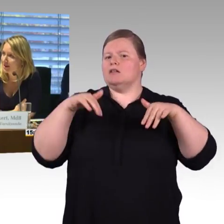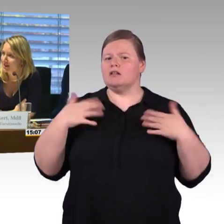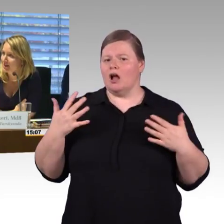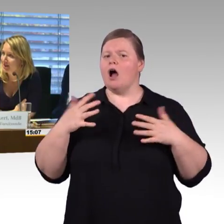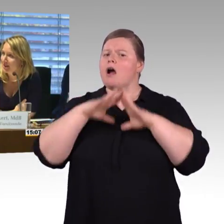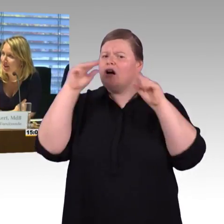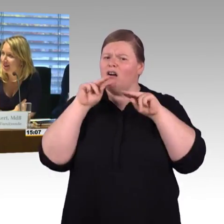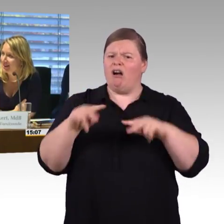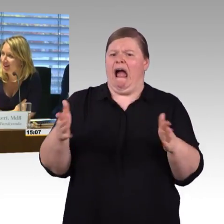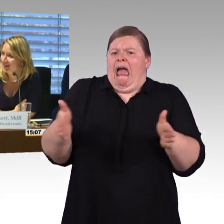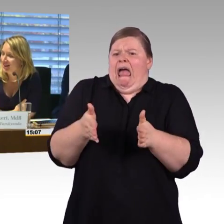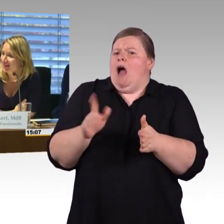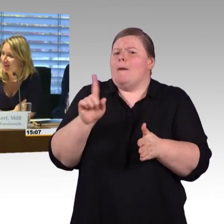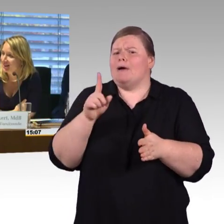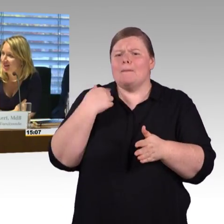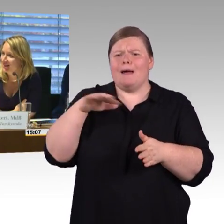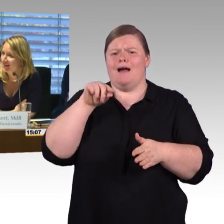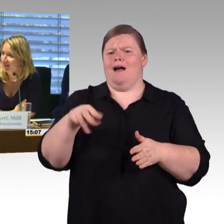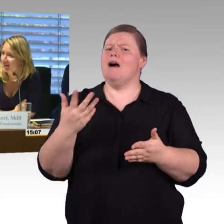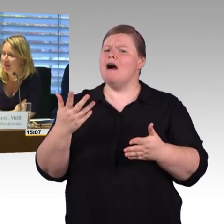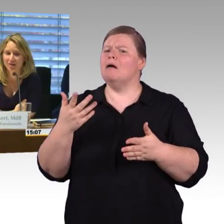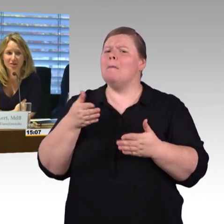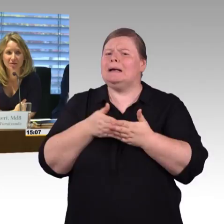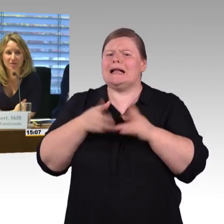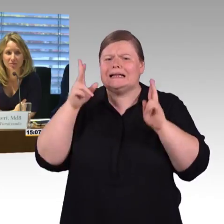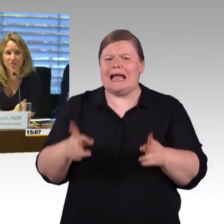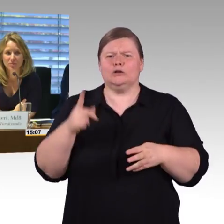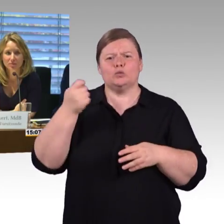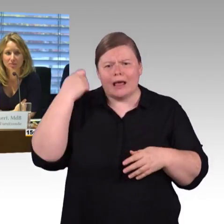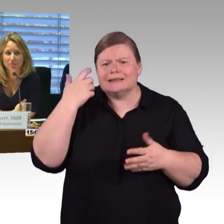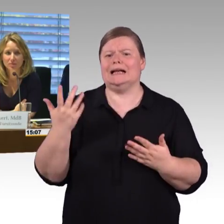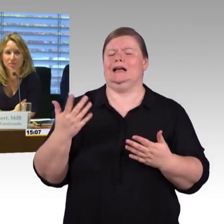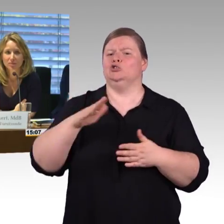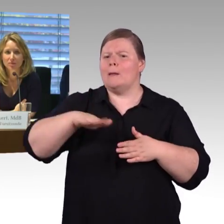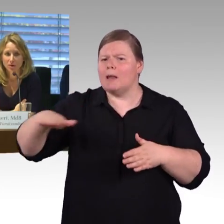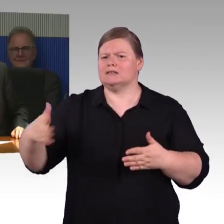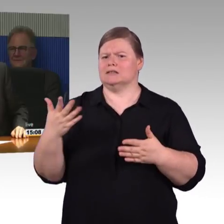(Rednerwechsel) Meine Frage mit den zweiten Aufzügen ist noch nicht beantwortet.